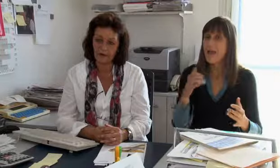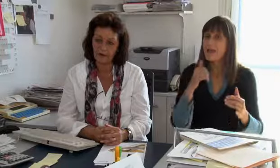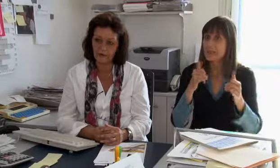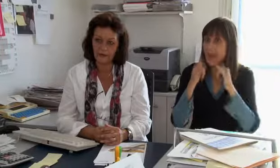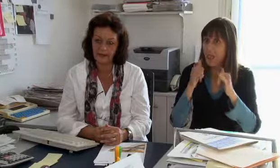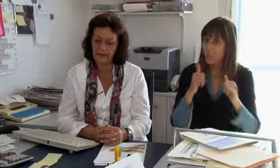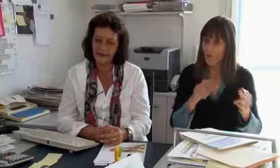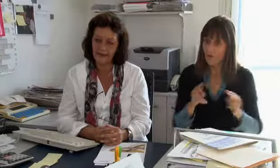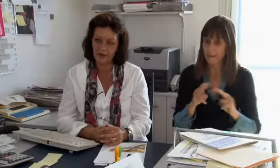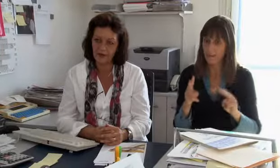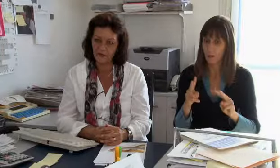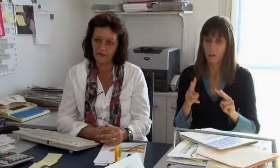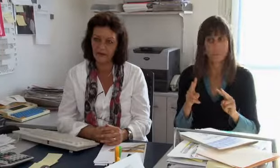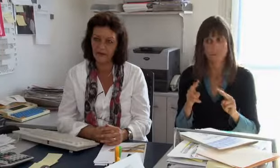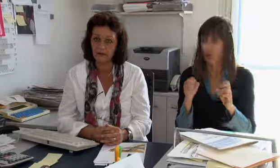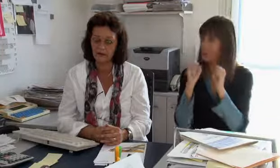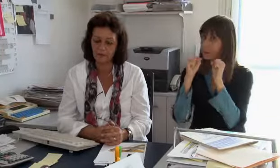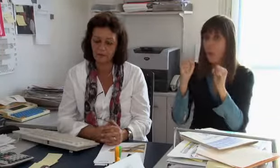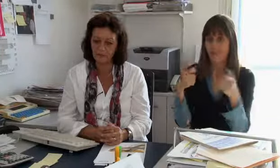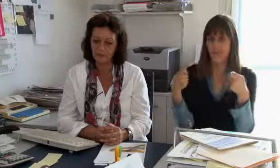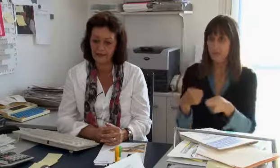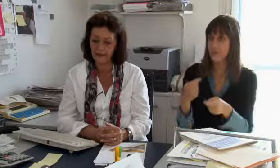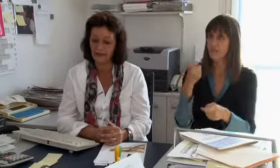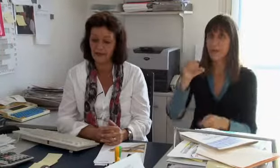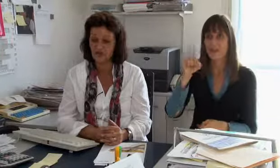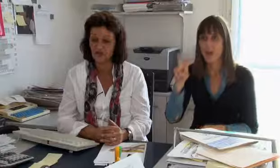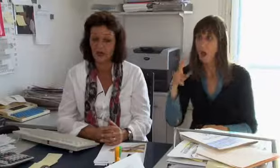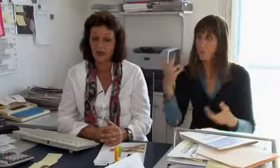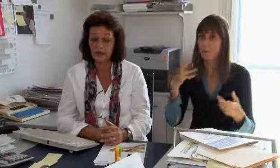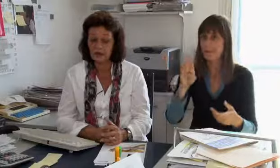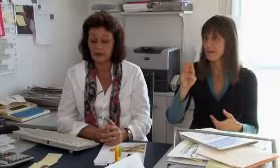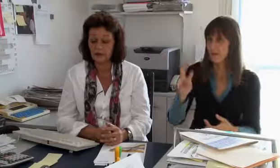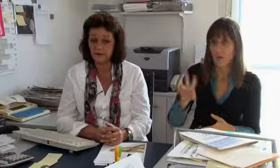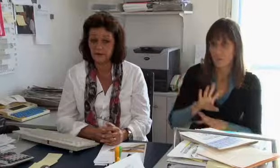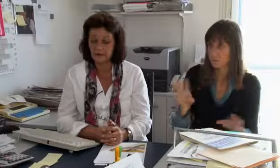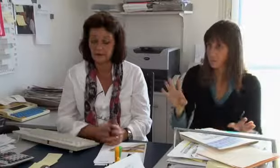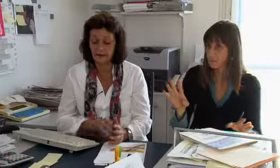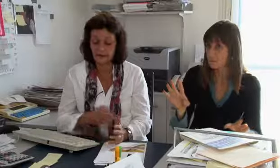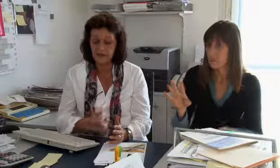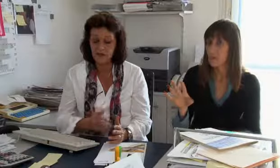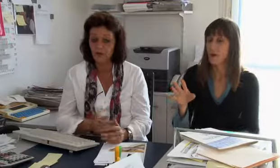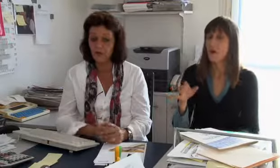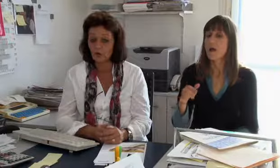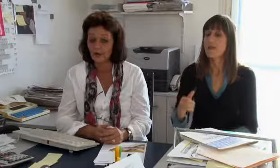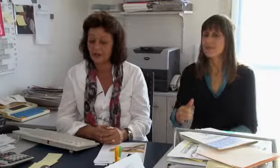Also die Telefonvermittlung wird überhaupt nicht über die IV oder BSV finanziert.